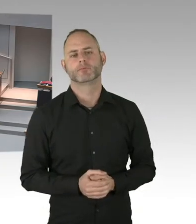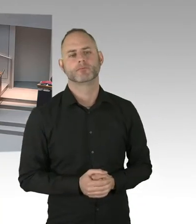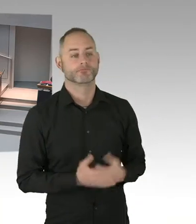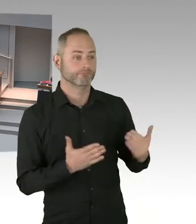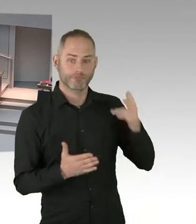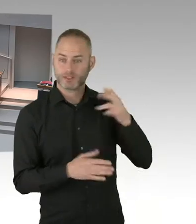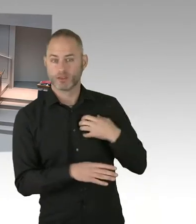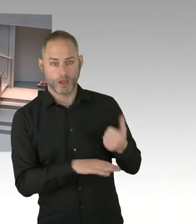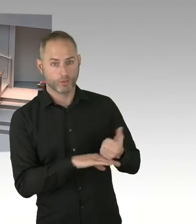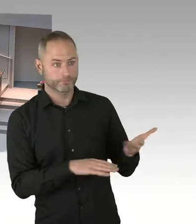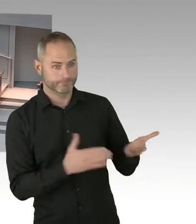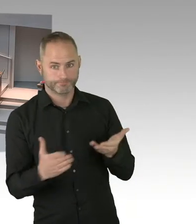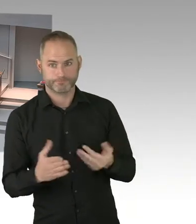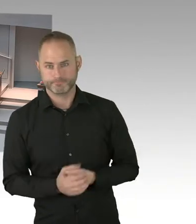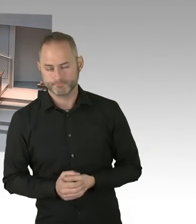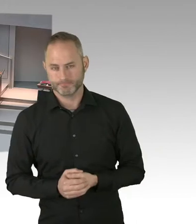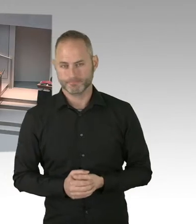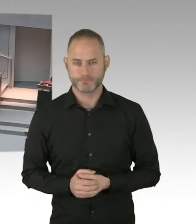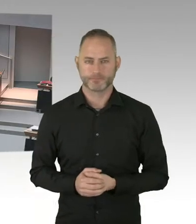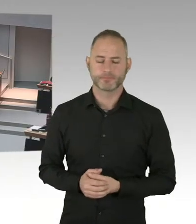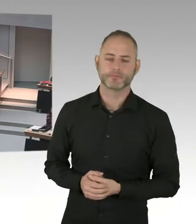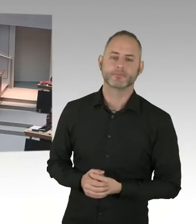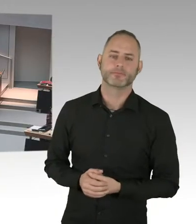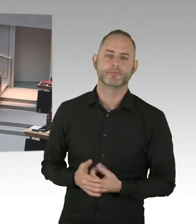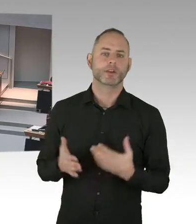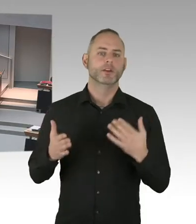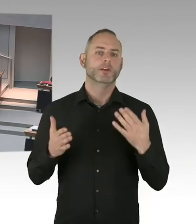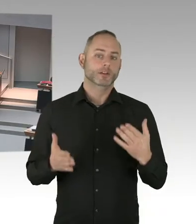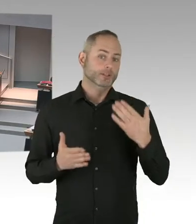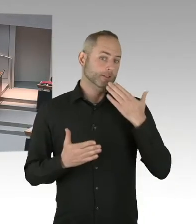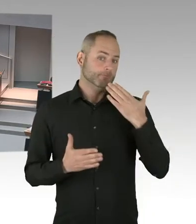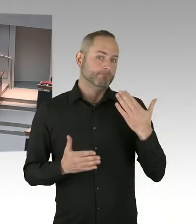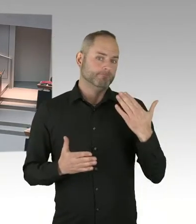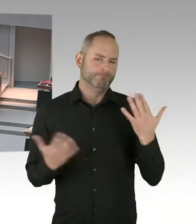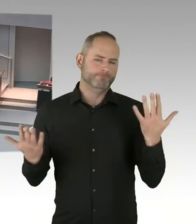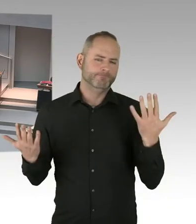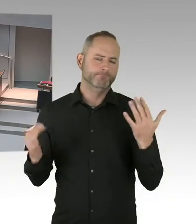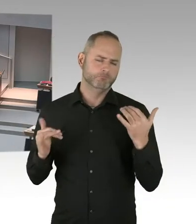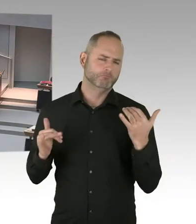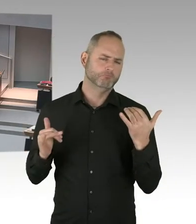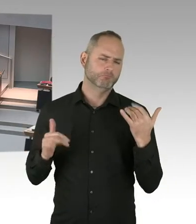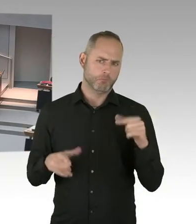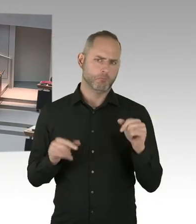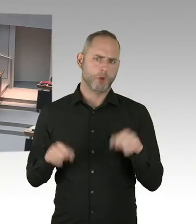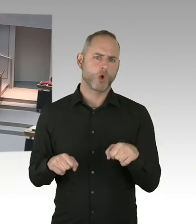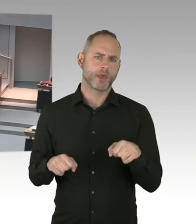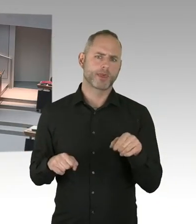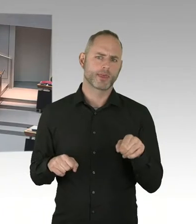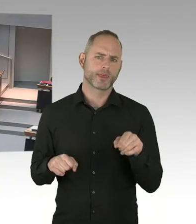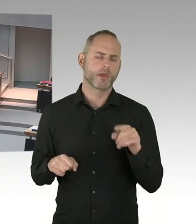Diese andere Rechtssphäre unterliegt der Bundesgesetzgebung. Und das steht uns als Länder natürlich die Möglichkeit offen,